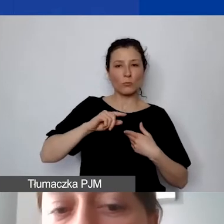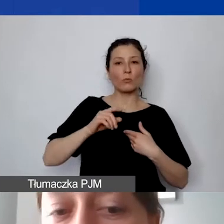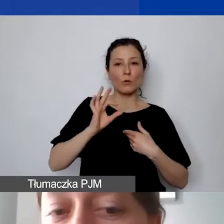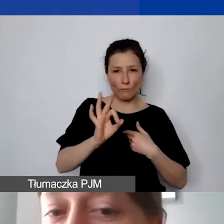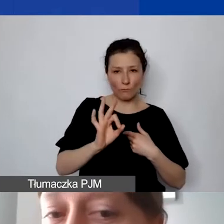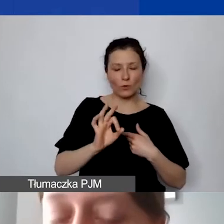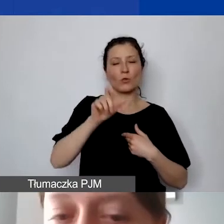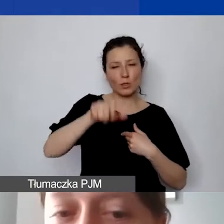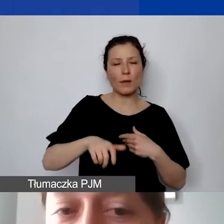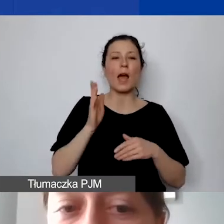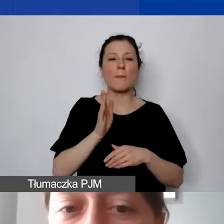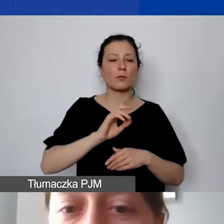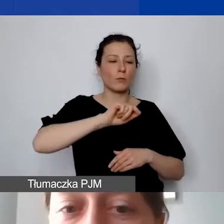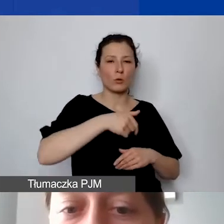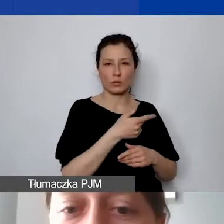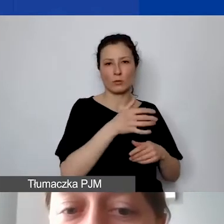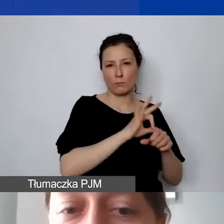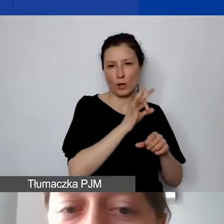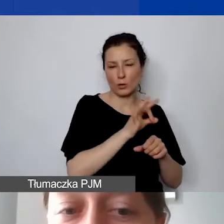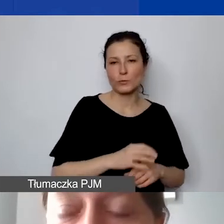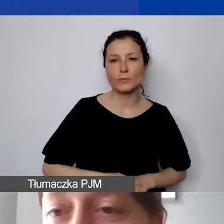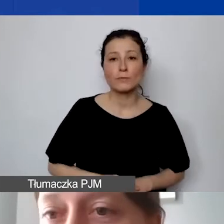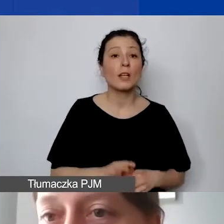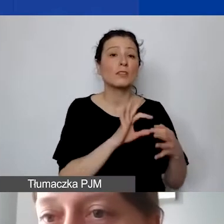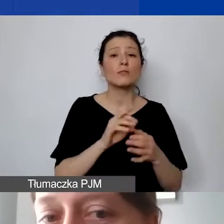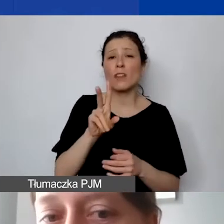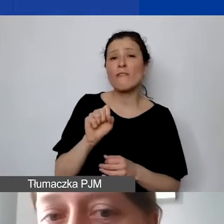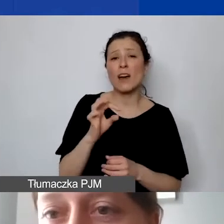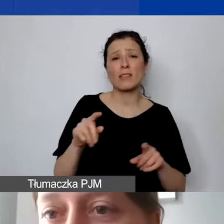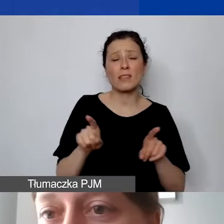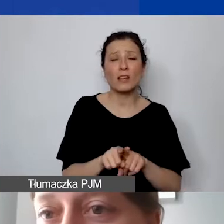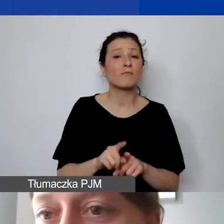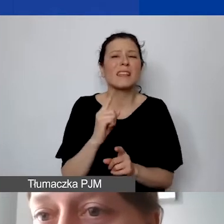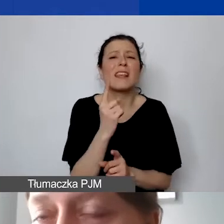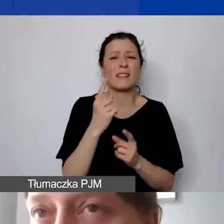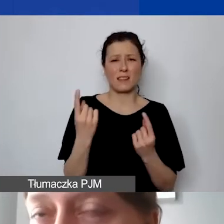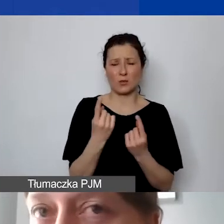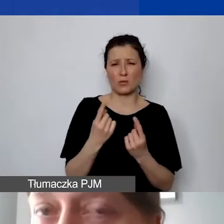Dotyczy to zarówno VAT-u. Jedyna taka sytuacja, że partner nie musi otwierać